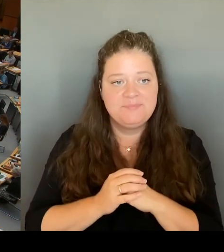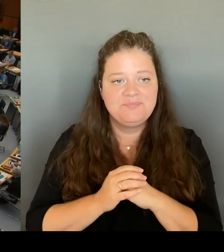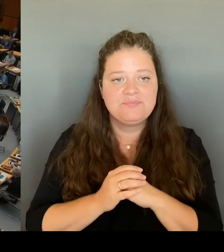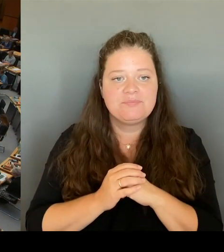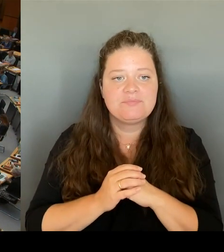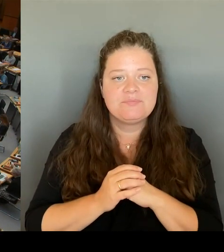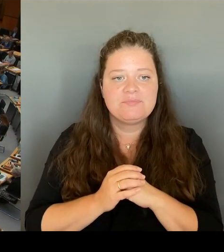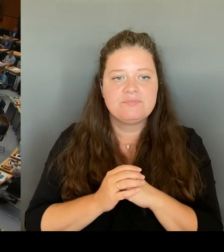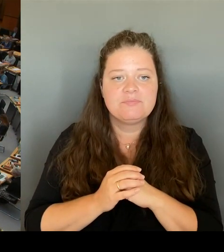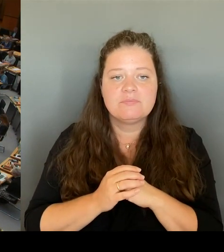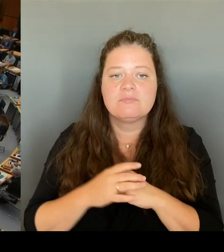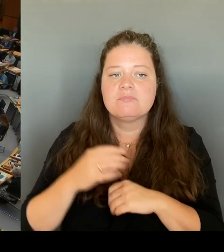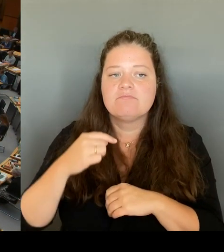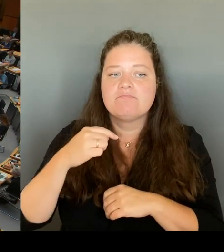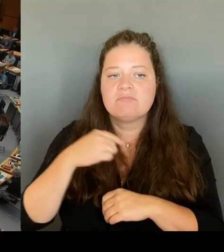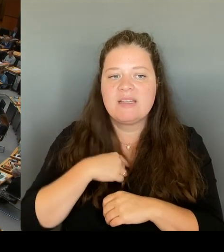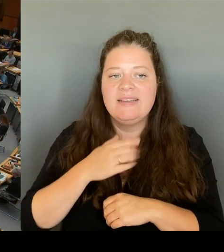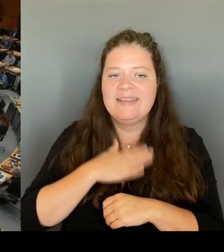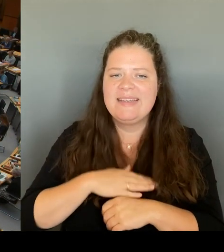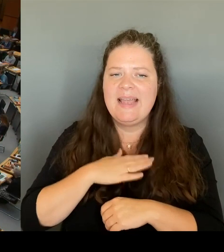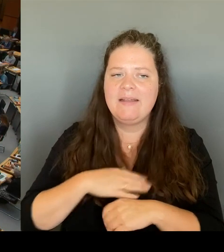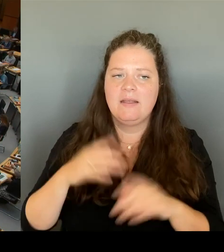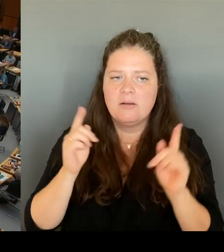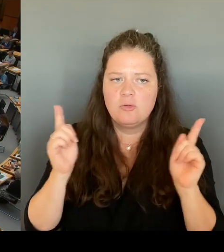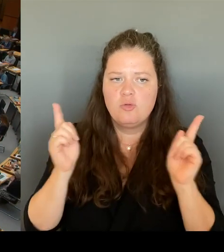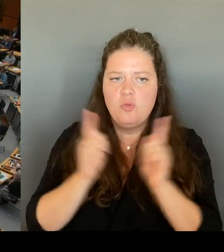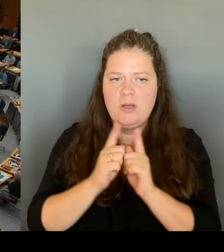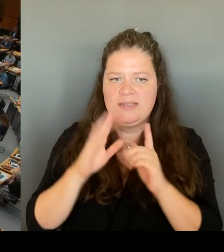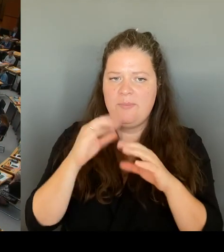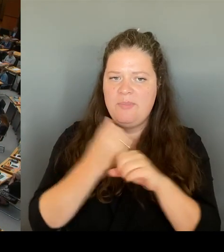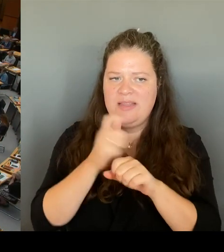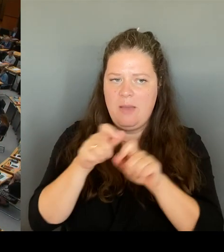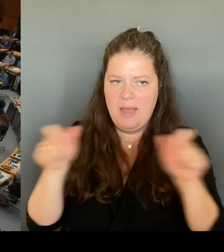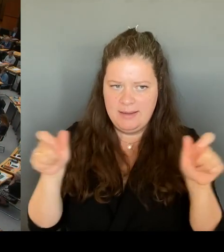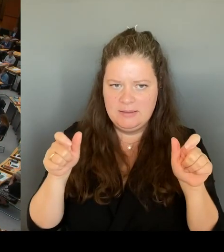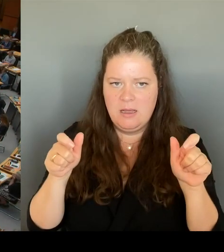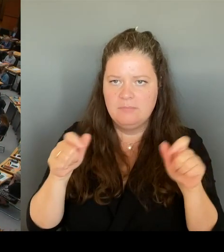Mitarbeiterinnen und Mitarbeiter der Johanniter Berlin bei uns zu begrüßen und uns für ihren Einsatz zu bedanken. (Beifall)